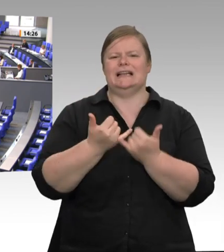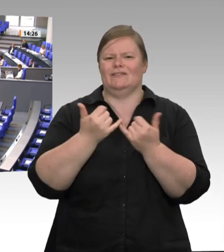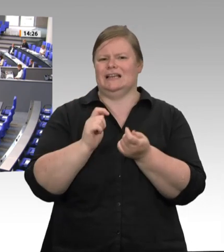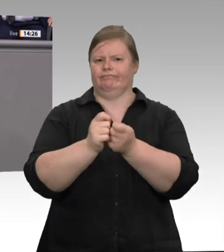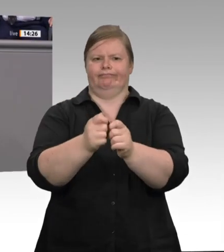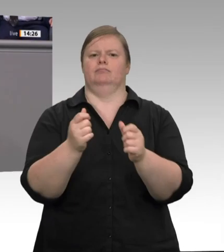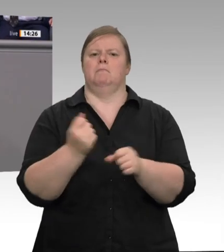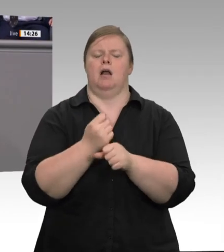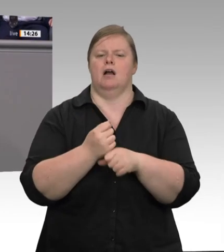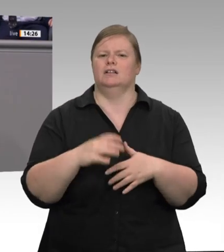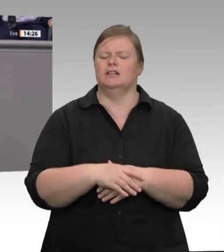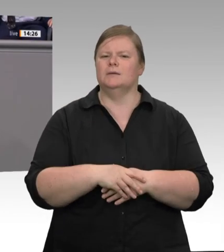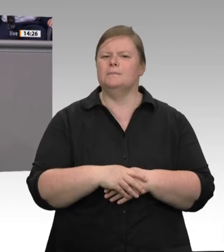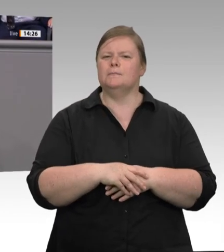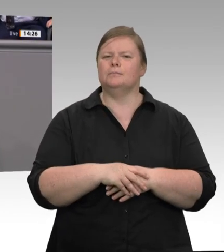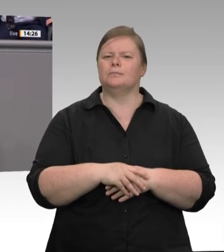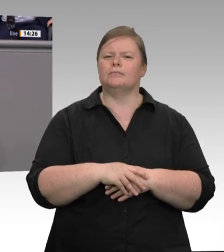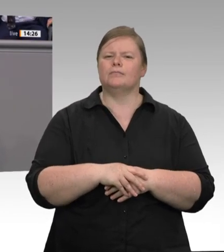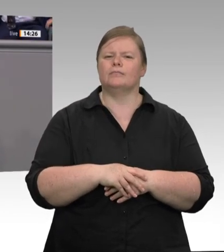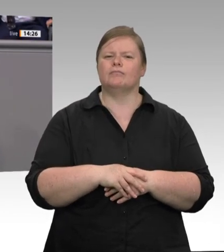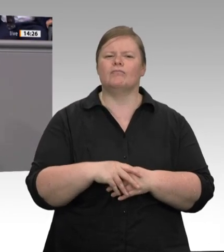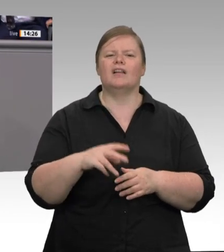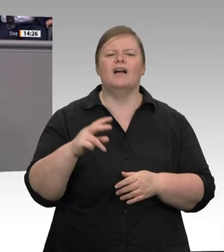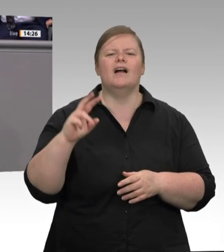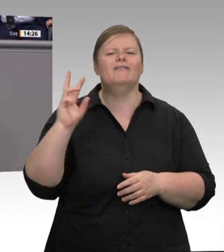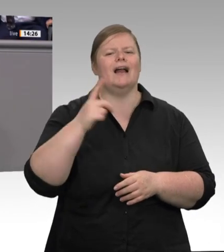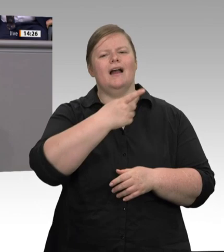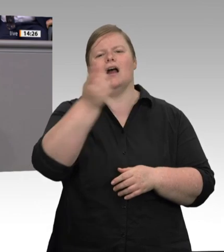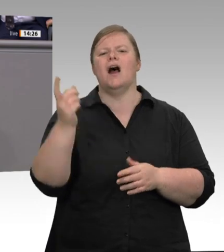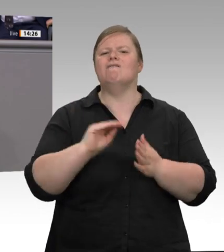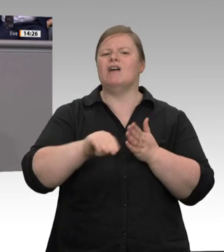neuerdings dem Verbot von Werkverträgen zu. Nun, ich weiß nicht, Herr Laumann;